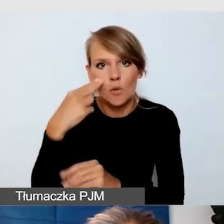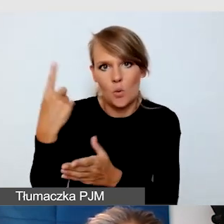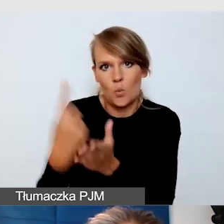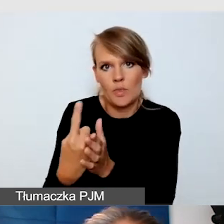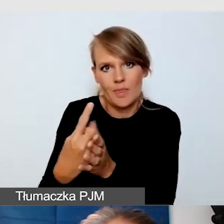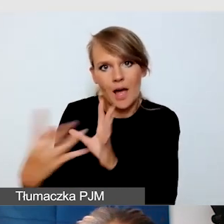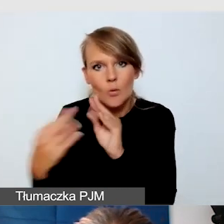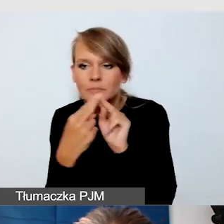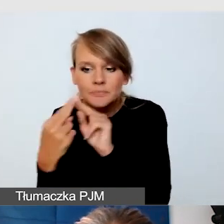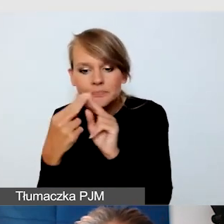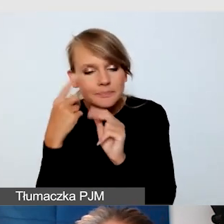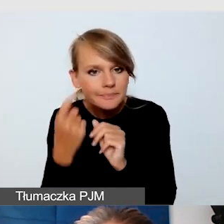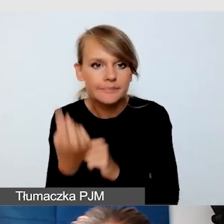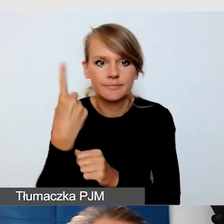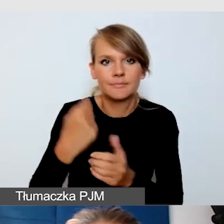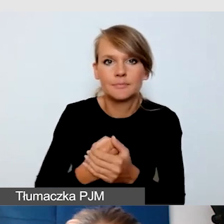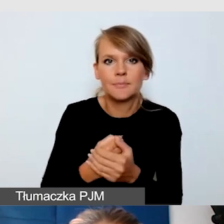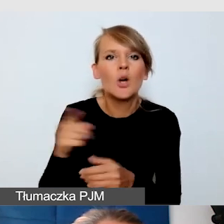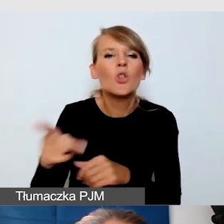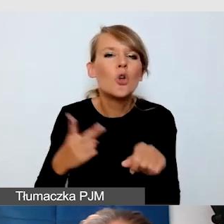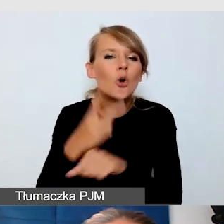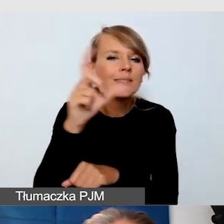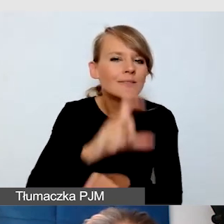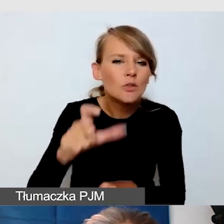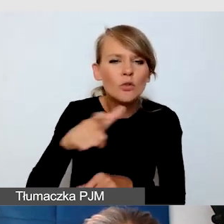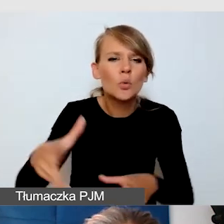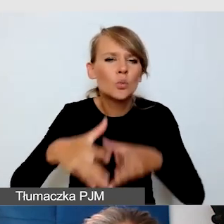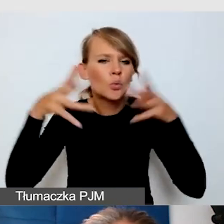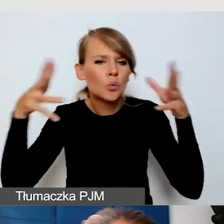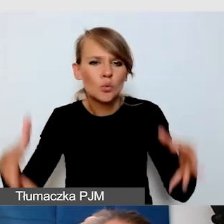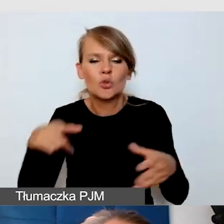Dostępność cyfrowa dużego wydarzenia, jakim jest Śląski Festiwal Nauki.